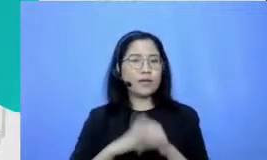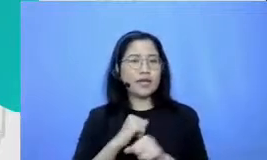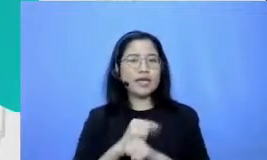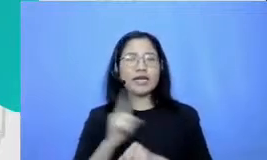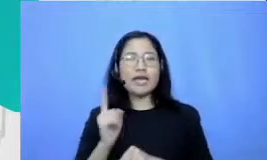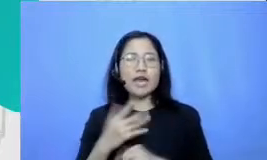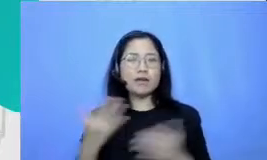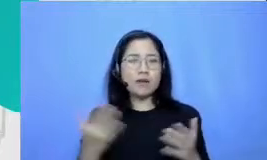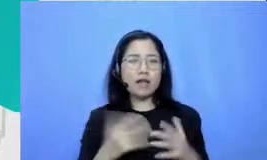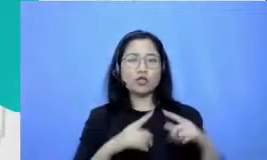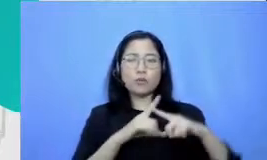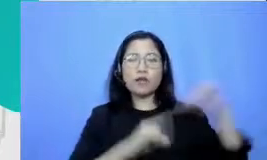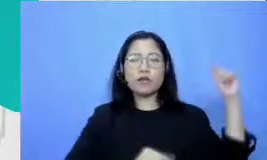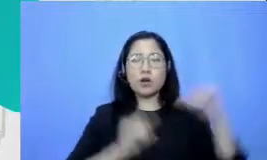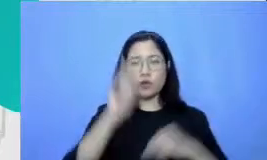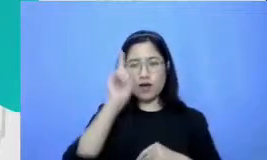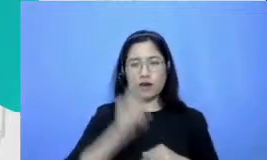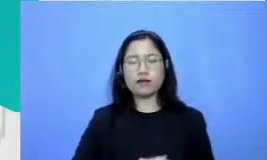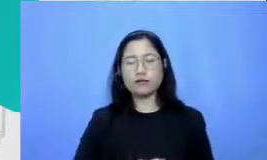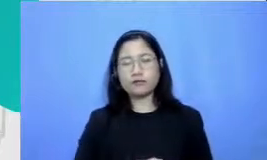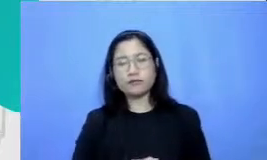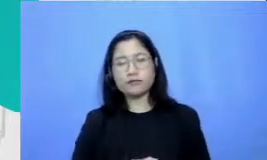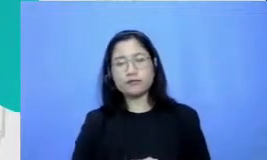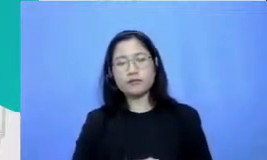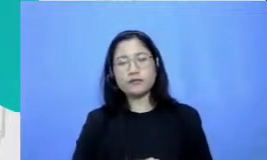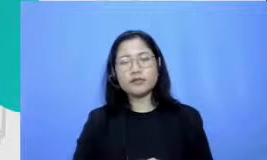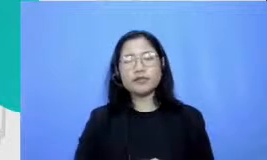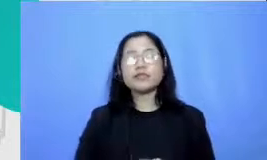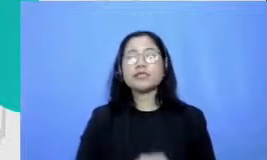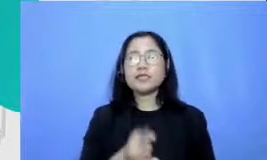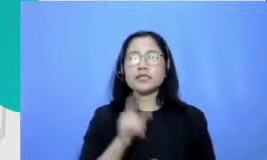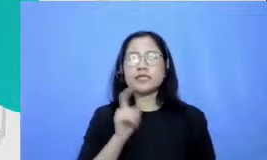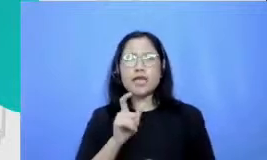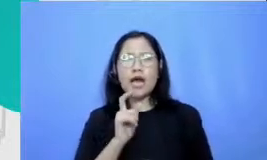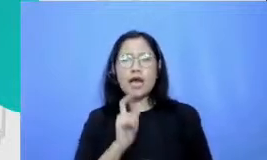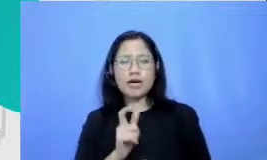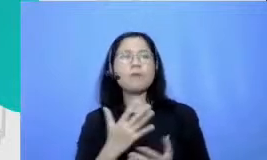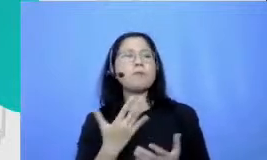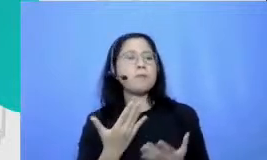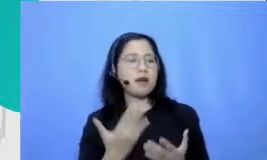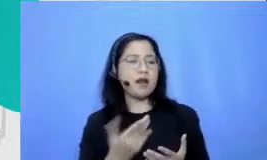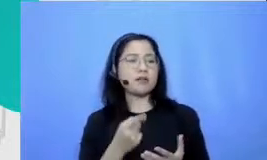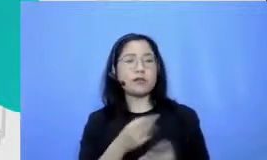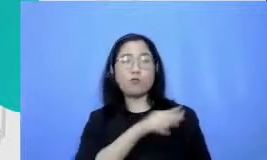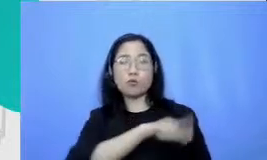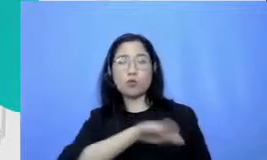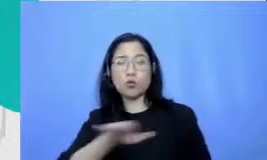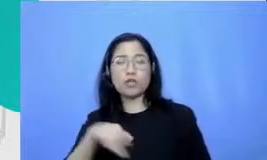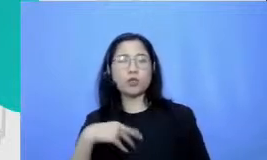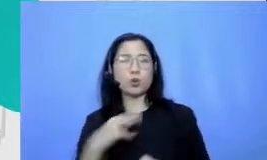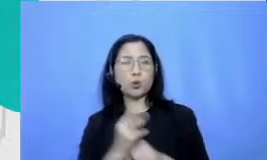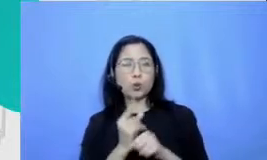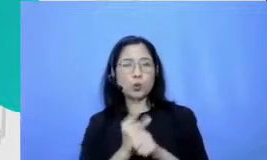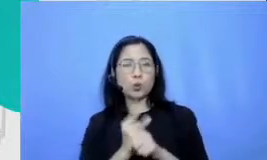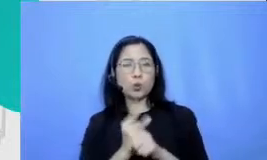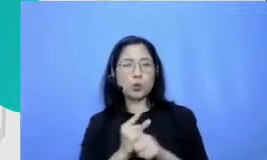bagaimana berkolaborasi dengan murid untuk tangguh dalam teknologi karena biasanya